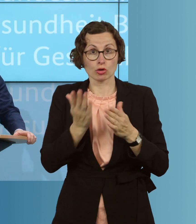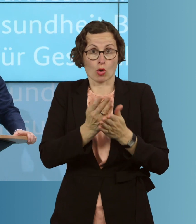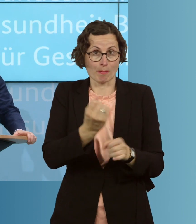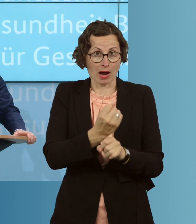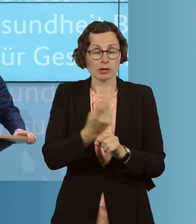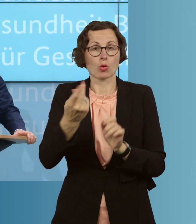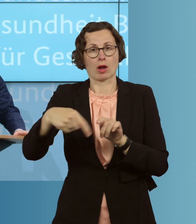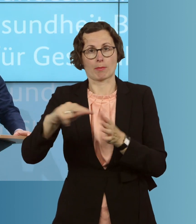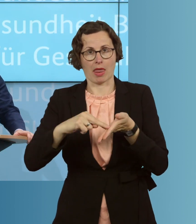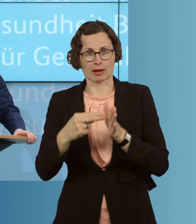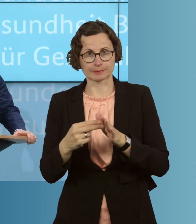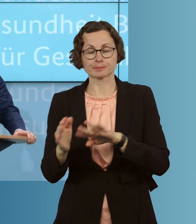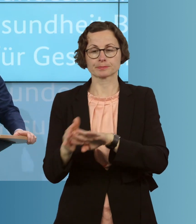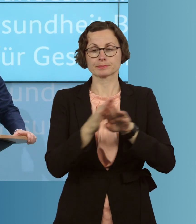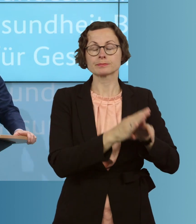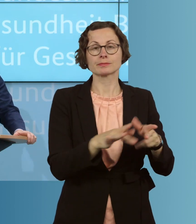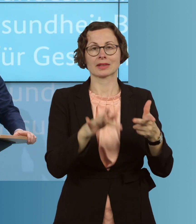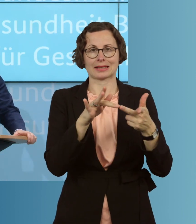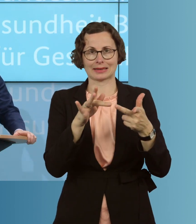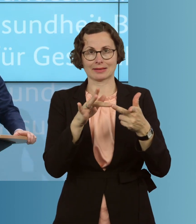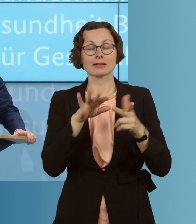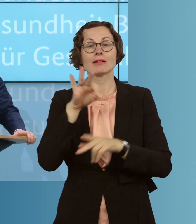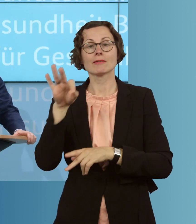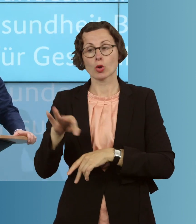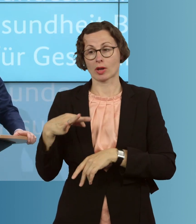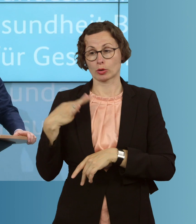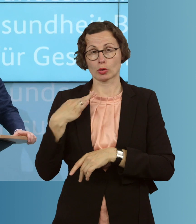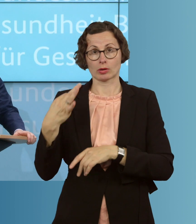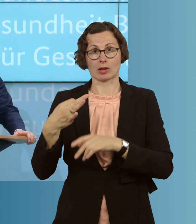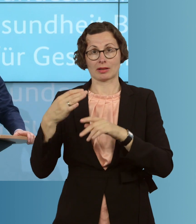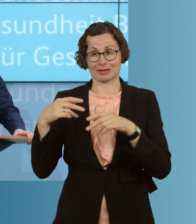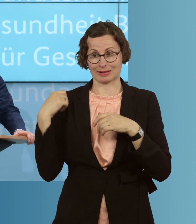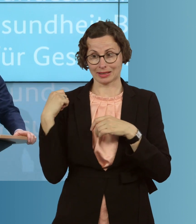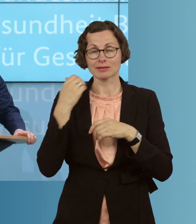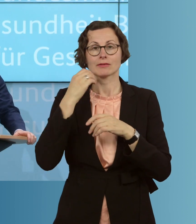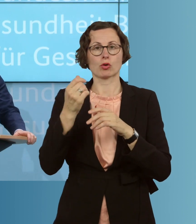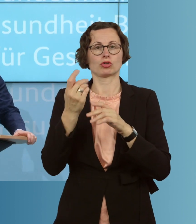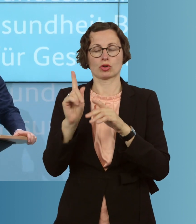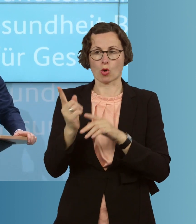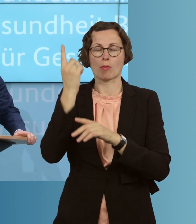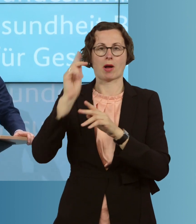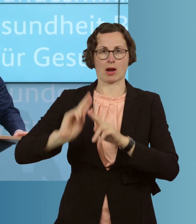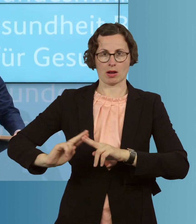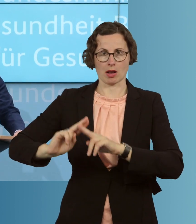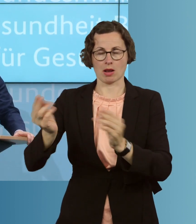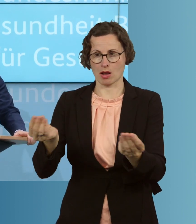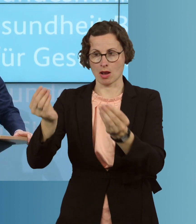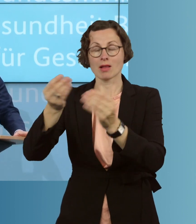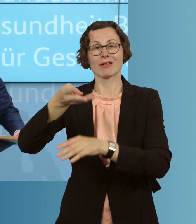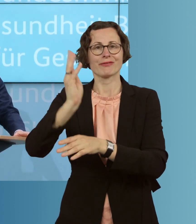Drittens verpassen wir dem öffentlichen Gesundheitsdienst ein Update. Die knapp 400 öffentlichen Gesundheitsdienste, die Gesundheitsämter vor Ort,